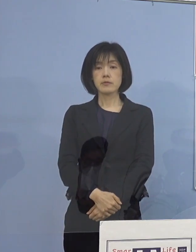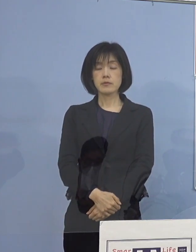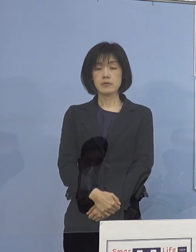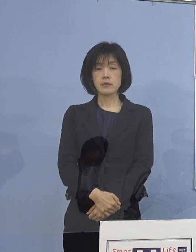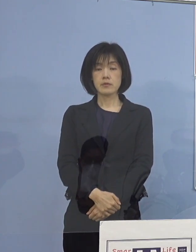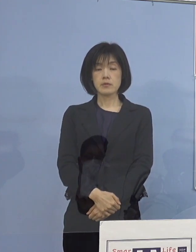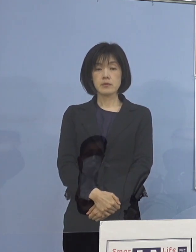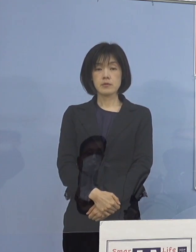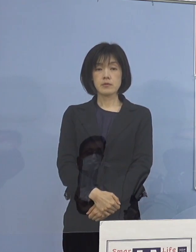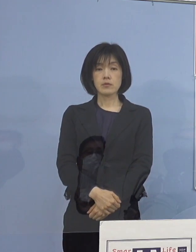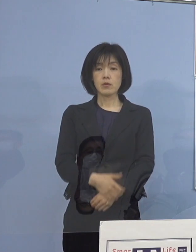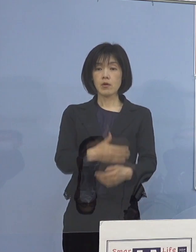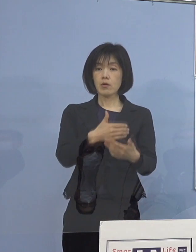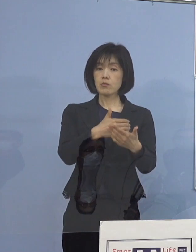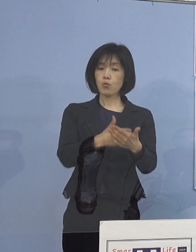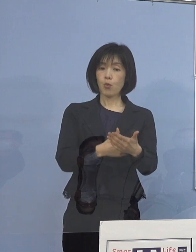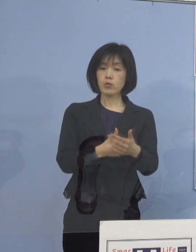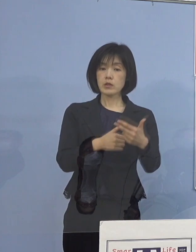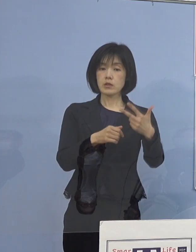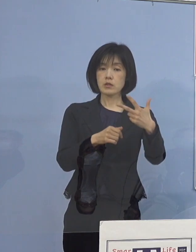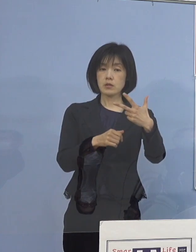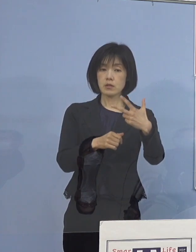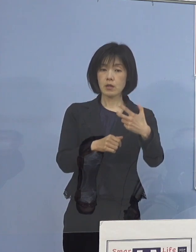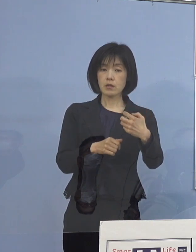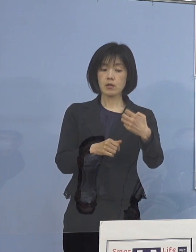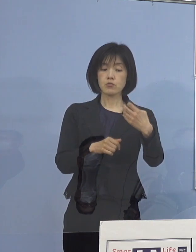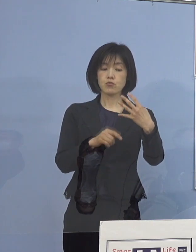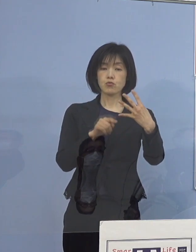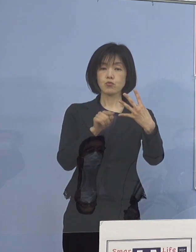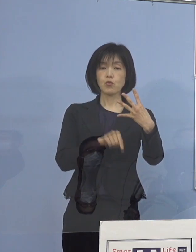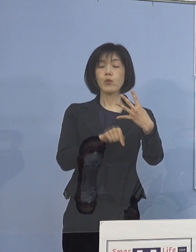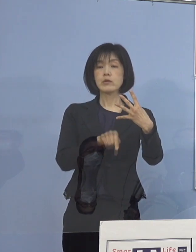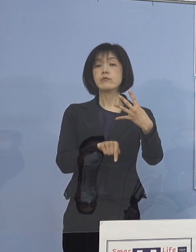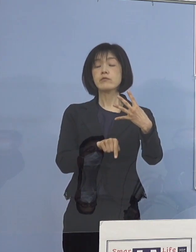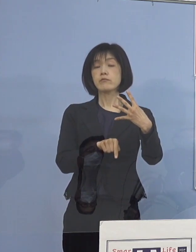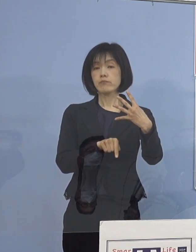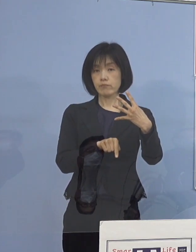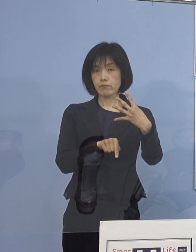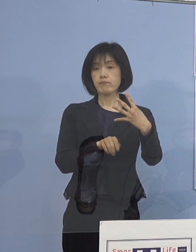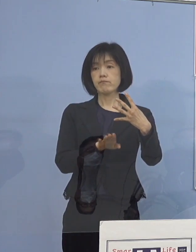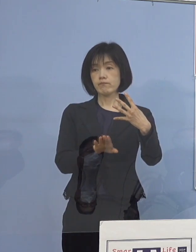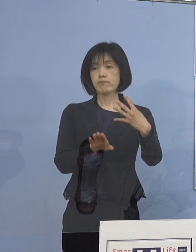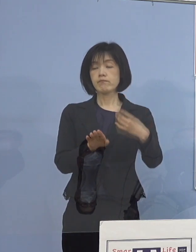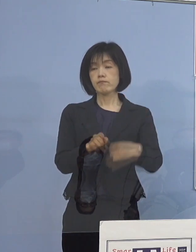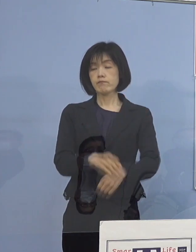ということであと残り74名